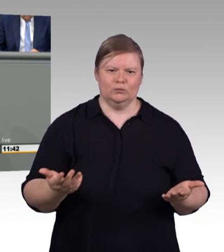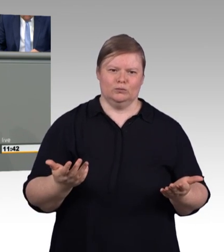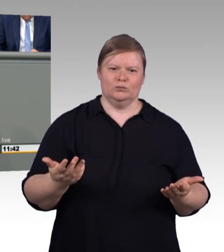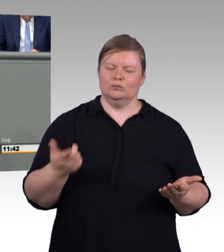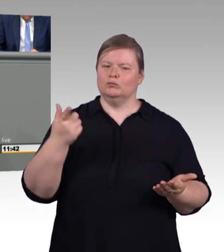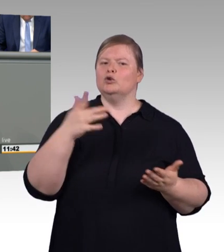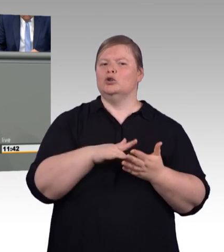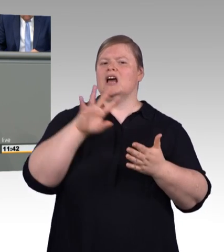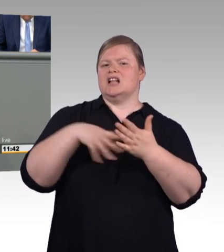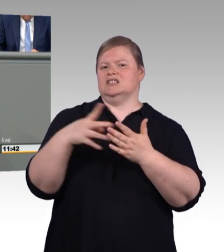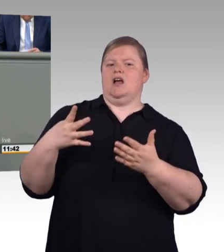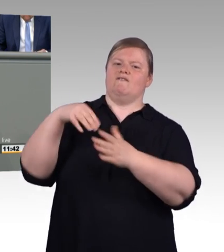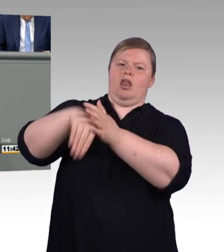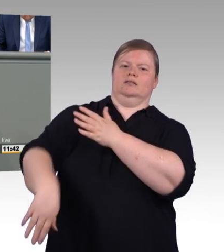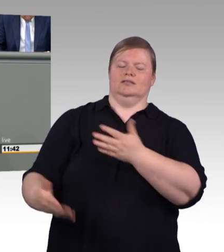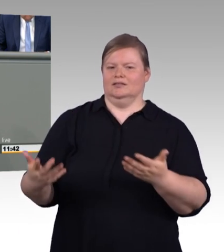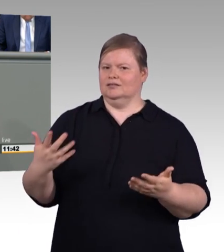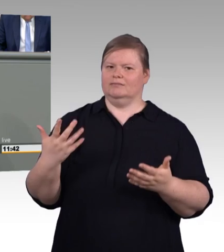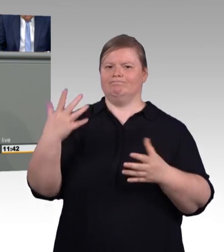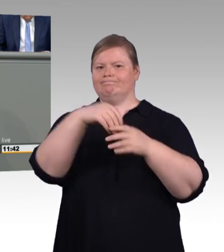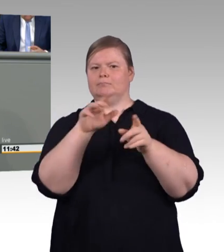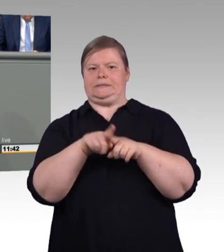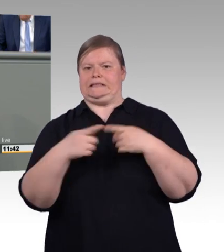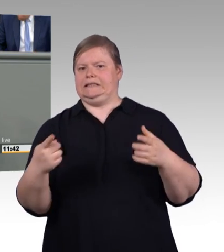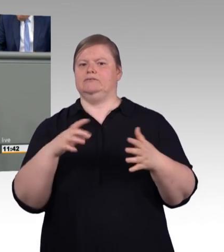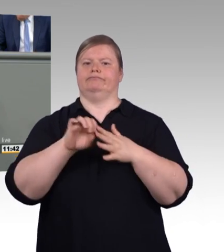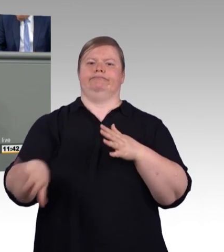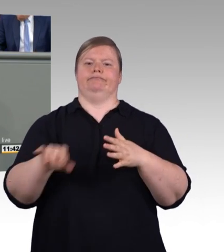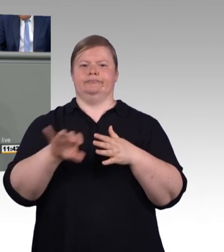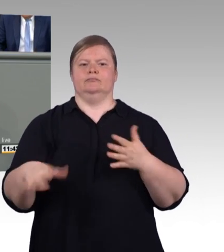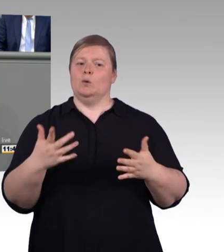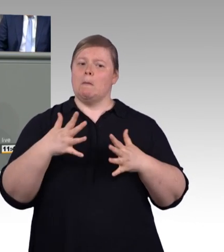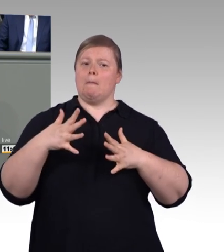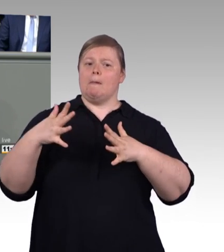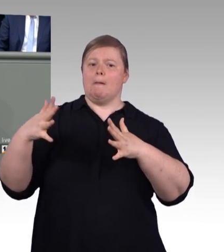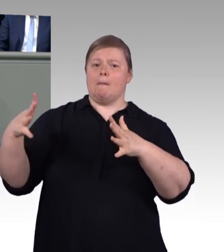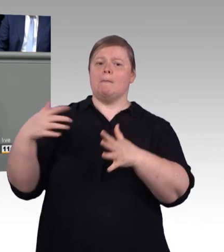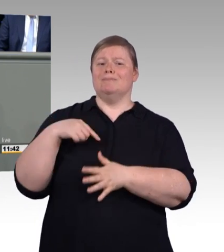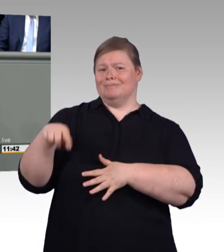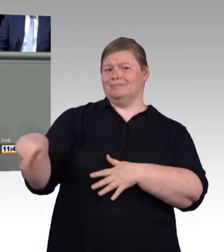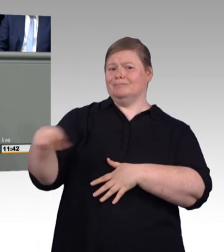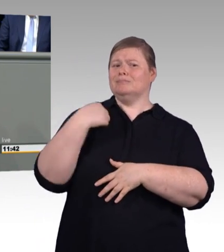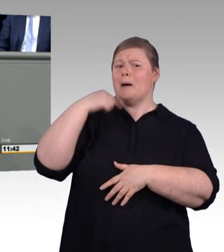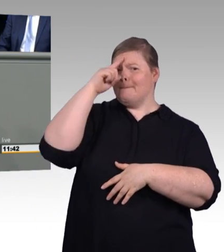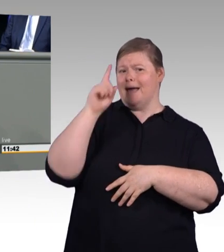dass natürlich diejenigen, die hierbleiben, schon allein, damit sie der Allgemeinheit nicht dauerhaft zur Last fallen, dringend in das